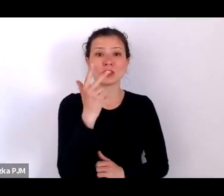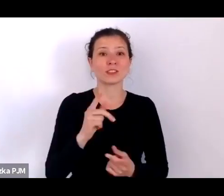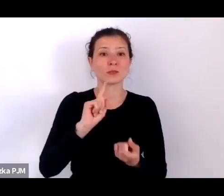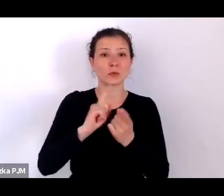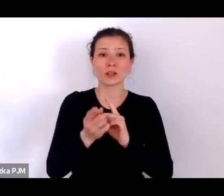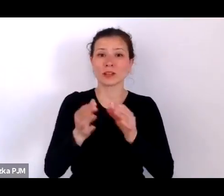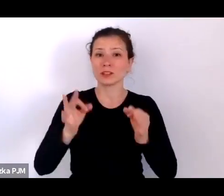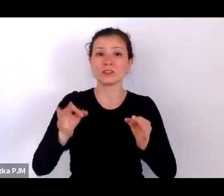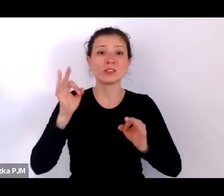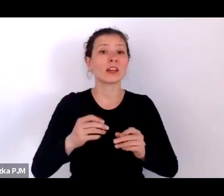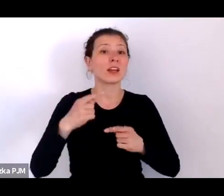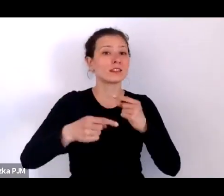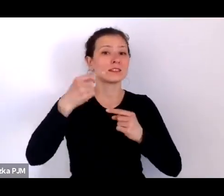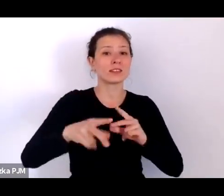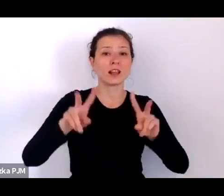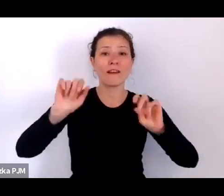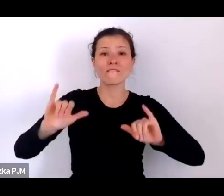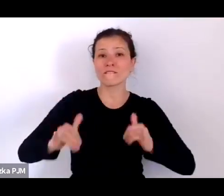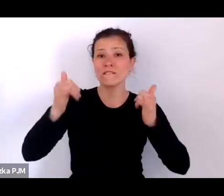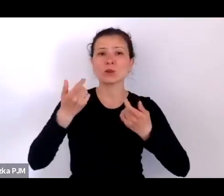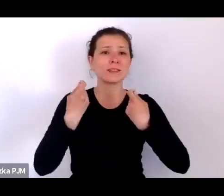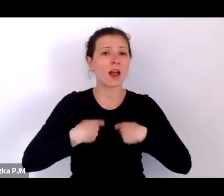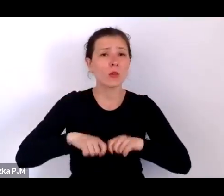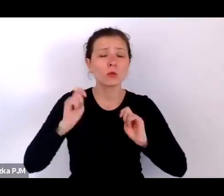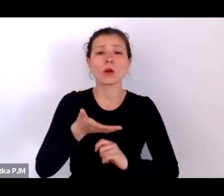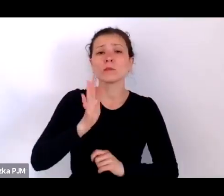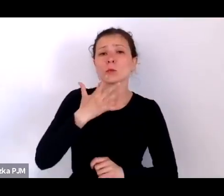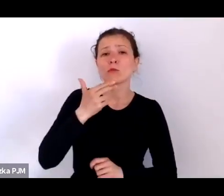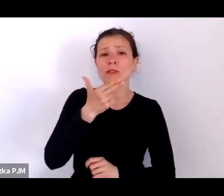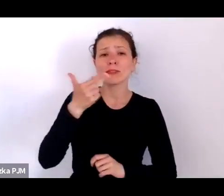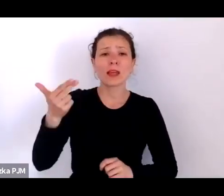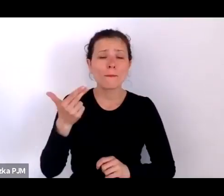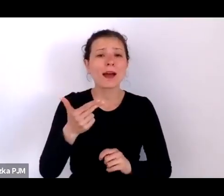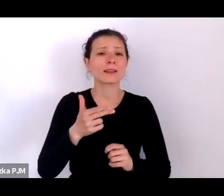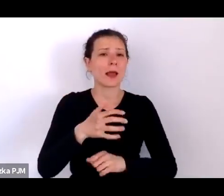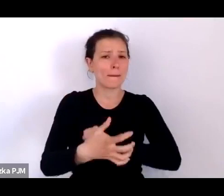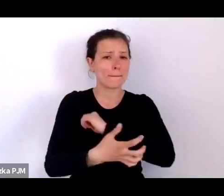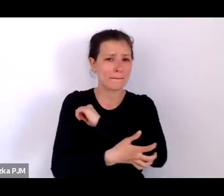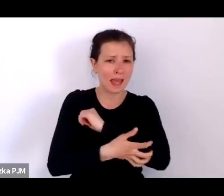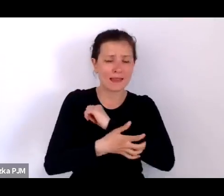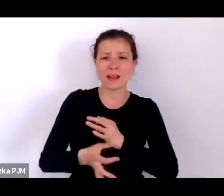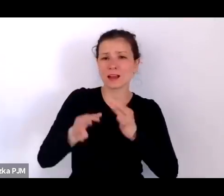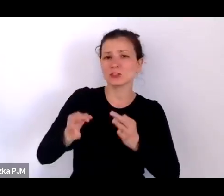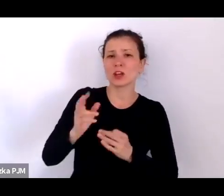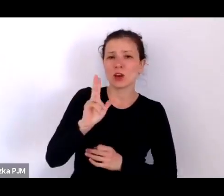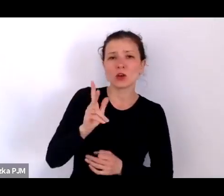Będziemy mówić o biedzie; naszą gościnią jest dzisiaj Pani profesor Urszula Glensk